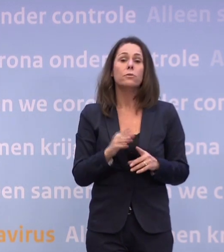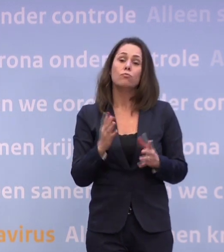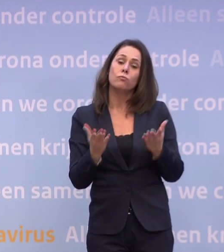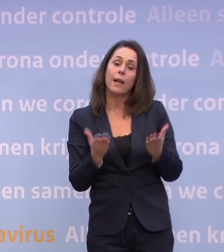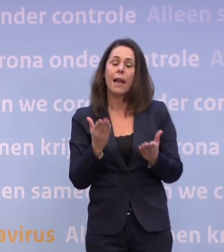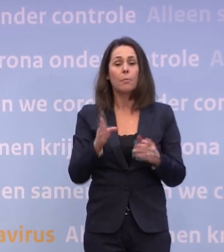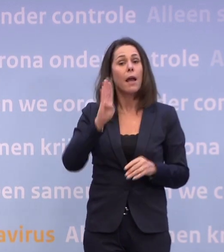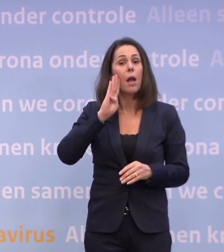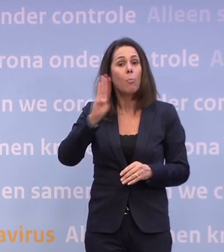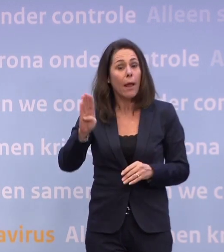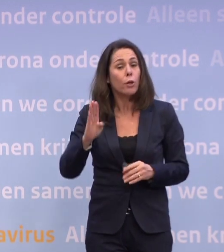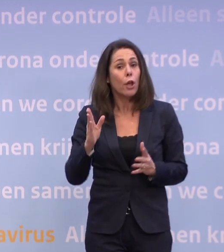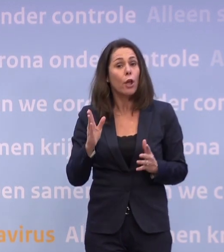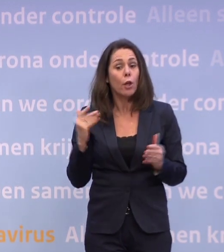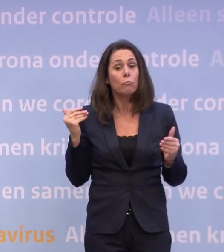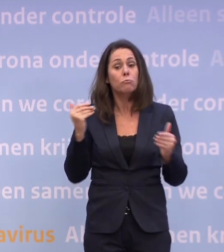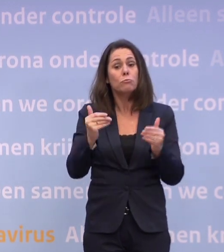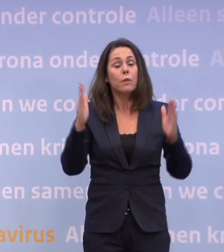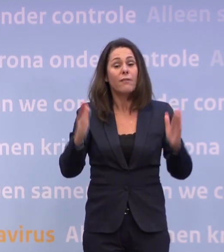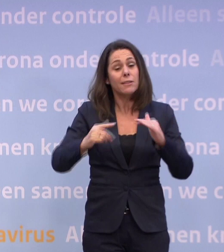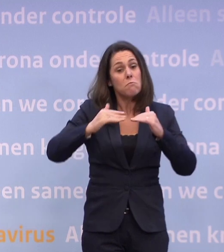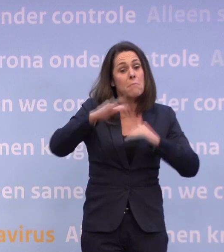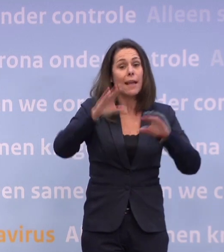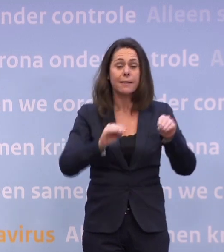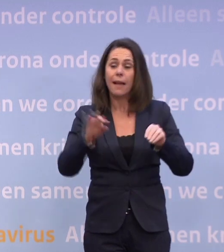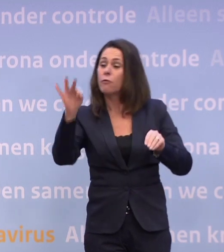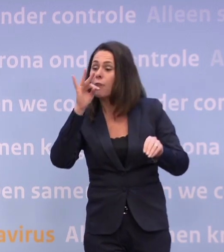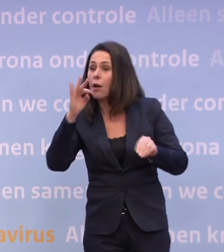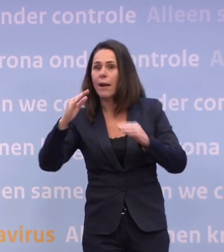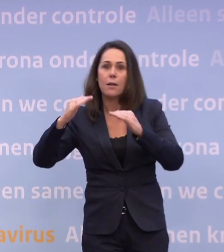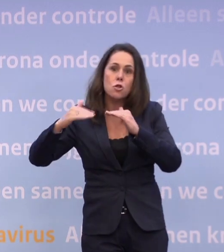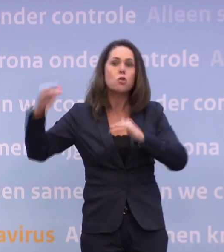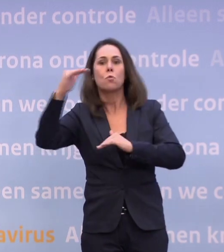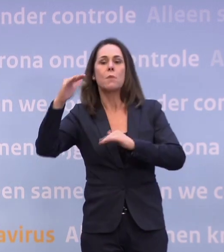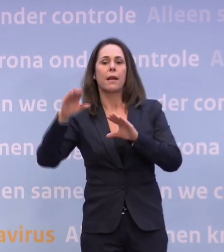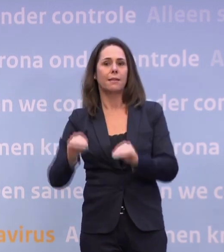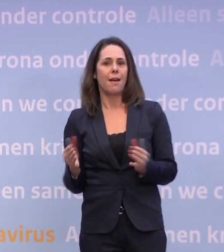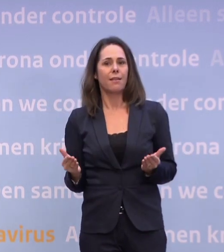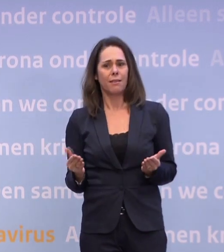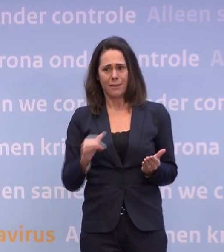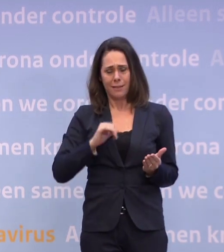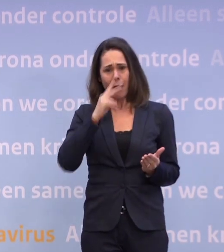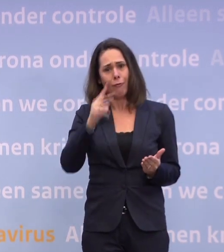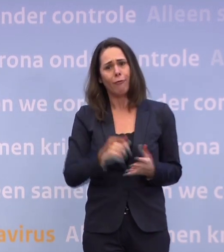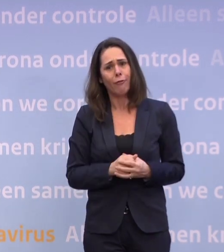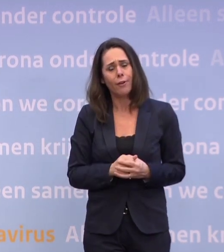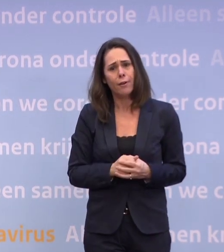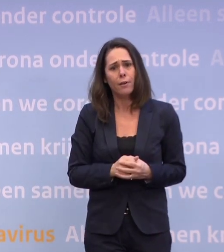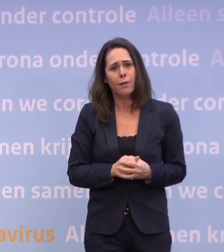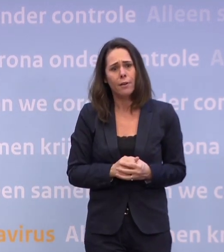Maar België heeft een tijdje iets meer gedaan. Frankrijk heeft een tijdje nog meer gedaan. Nou, hebben we zelf gezien, dan gaat het ingrijpender zijn bij het onderwijs...